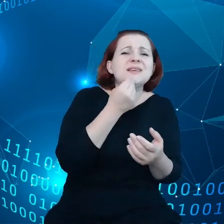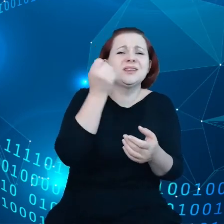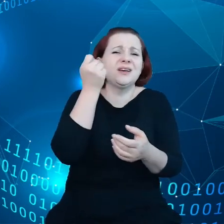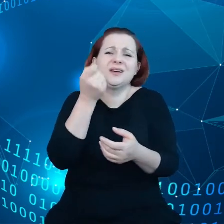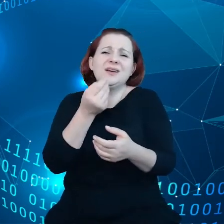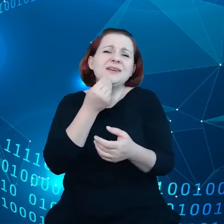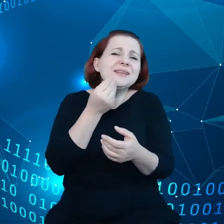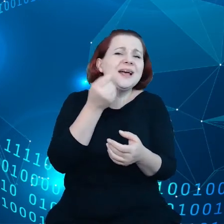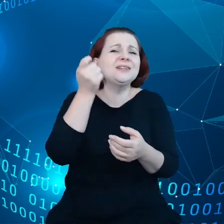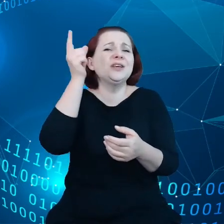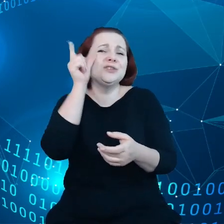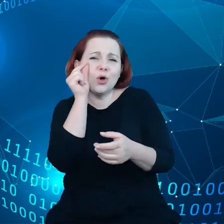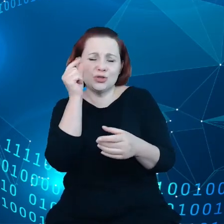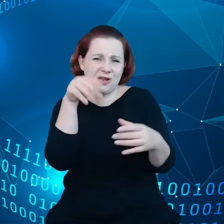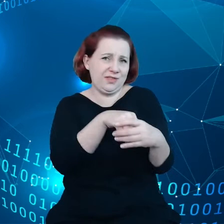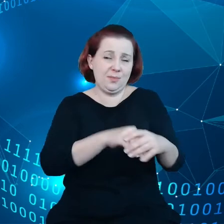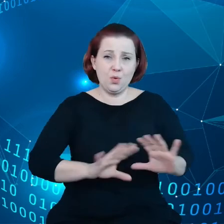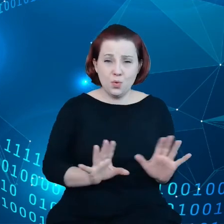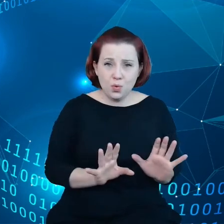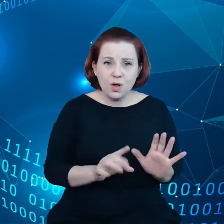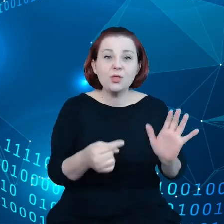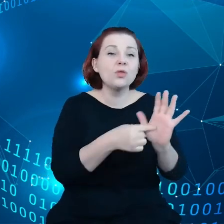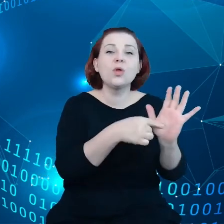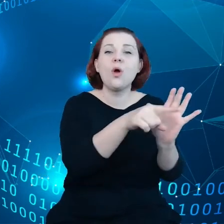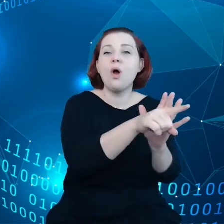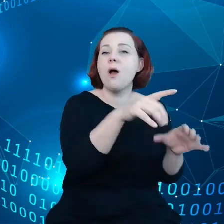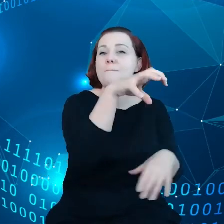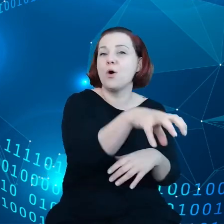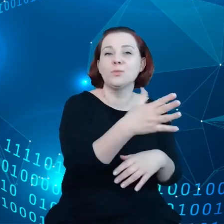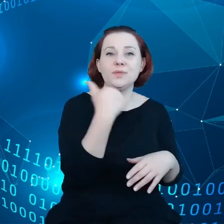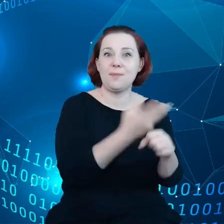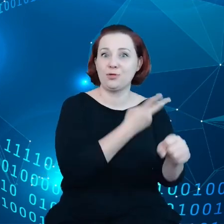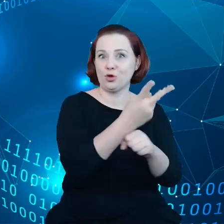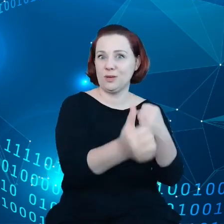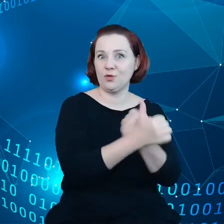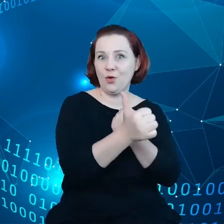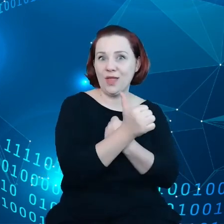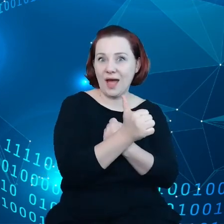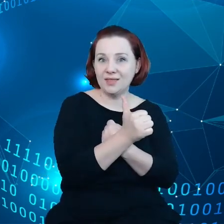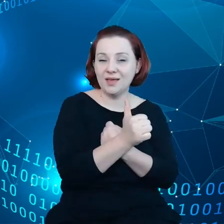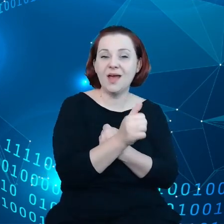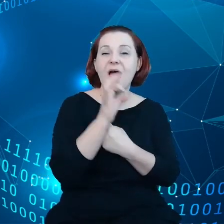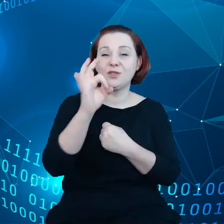Polsce takie podmioty zasadniczo nie mają dostępu do danych generowanych przez ich własne produkty.